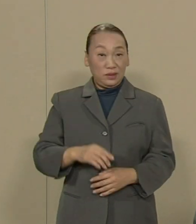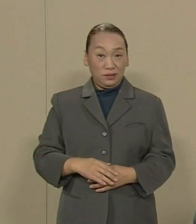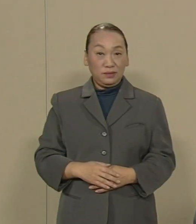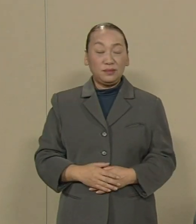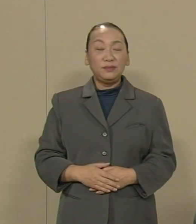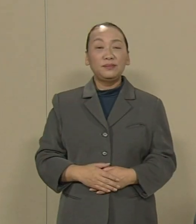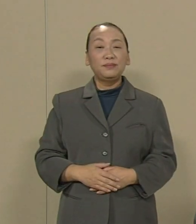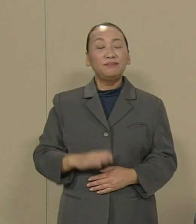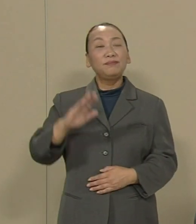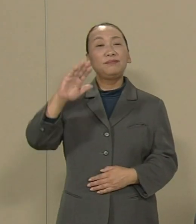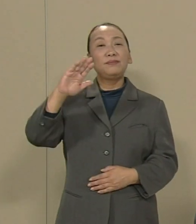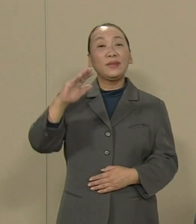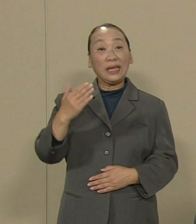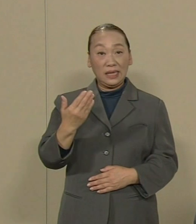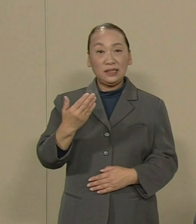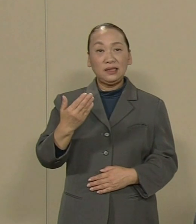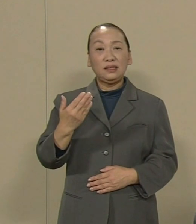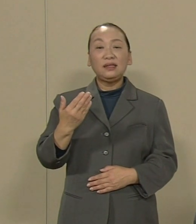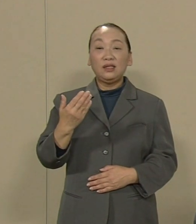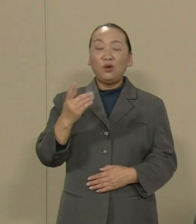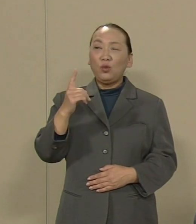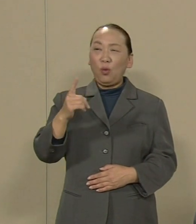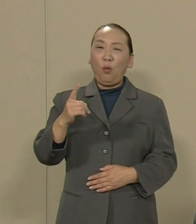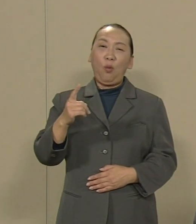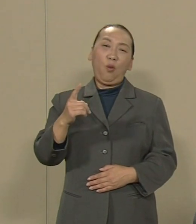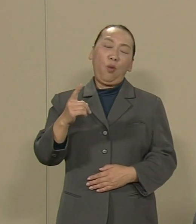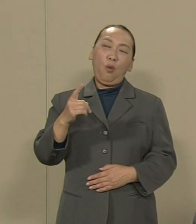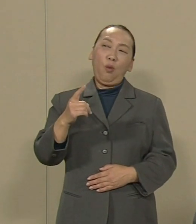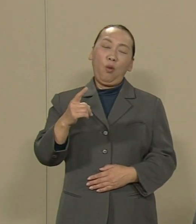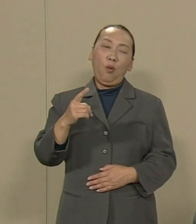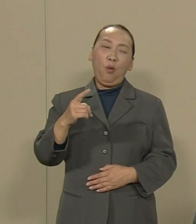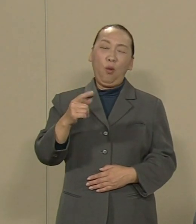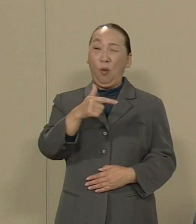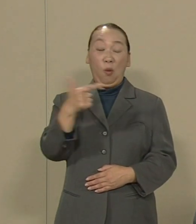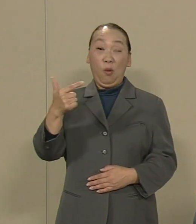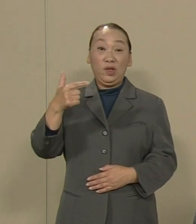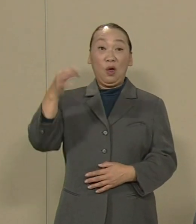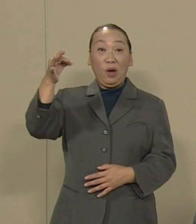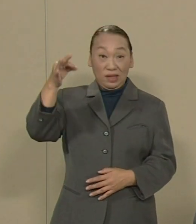しかし これほどの巨額なお金 私達の税金です